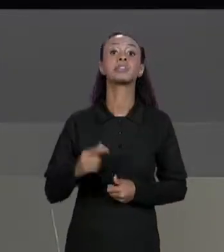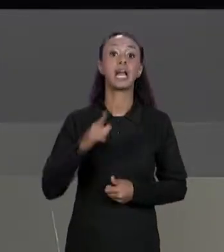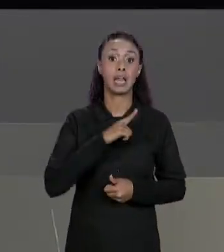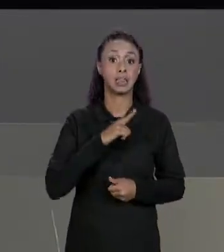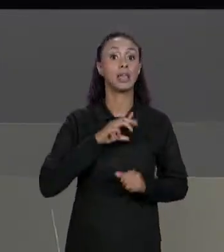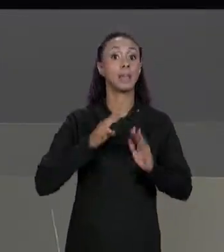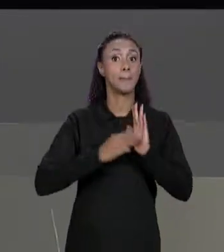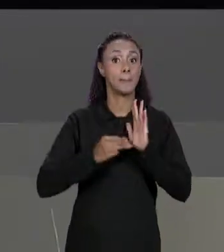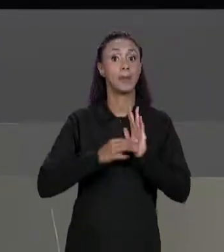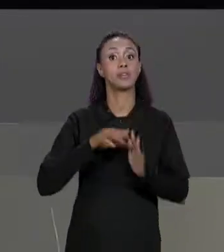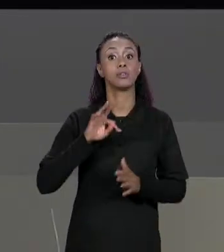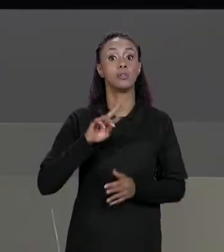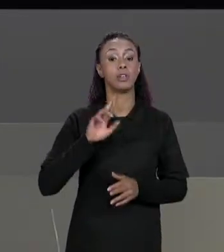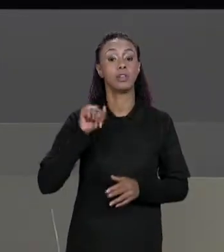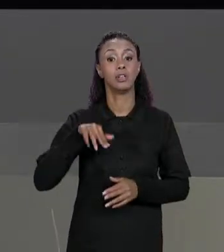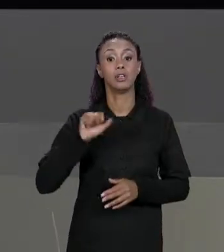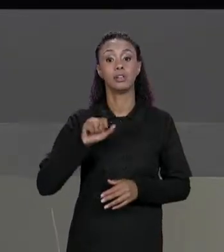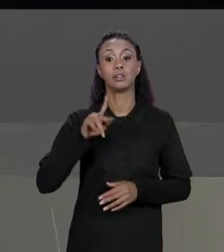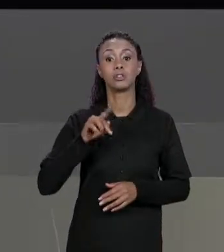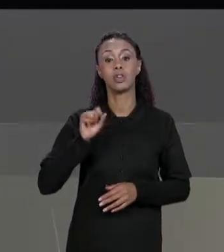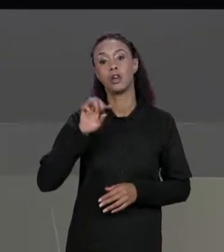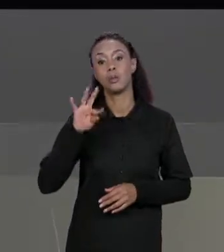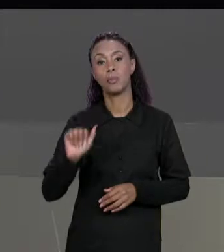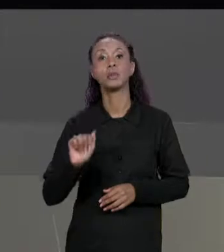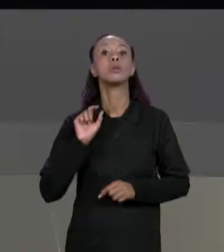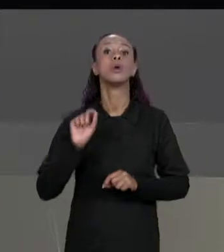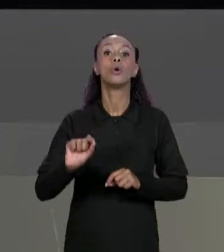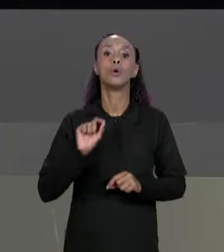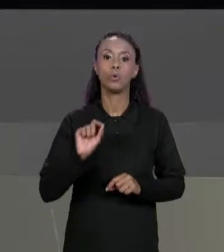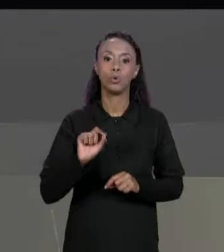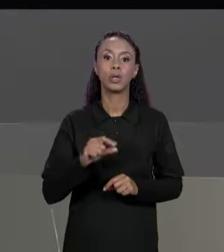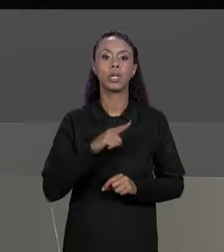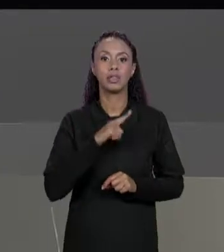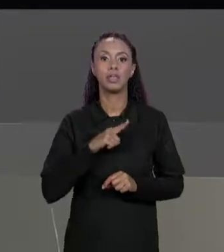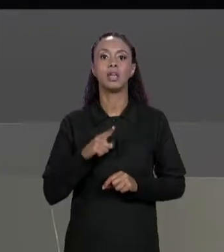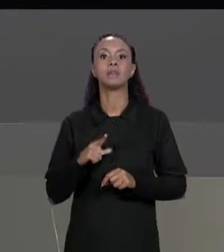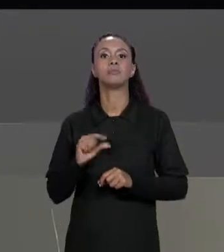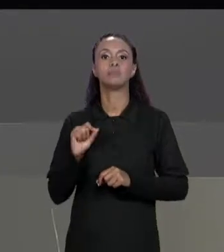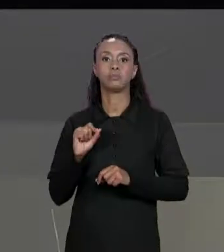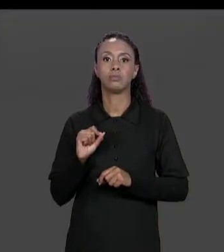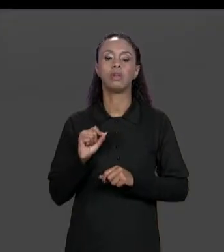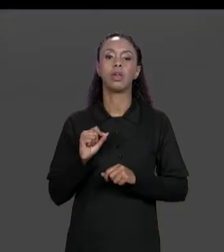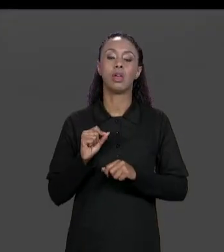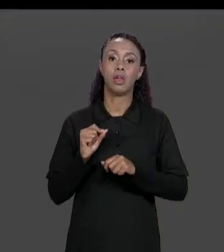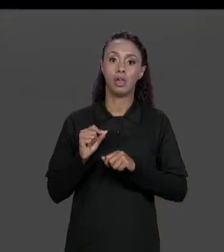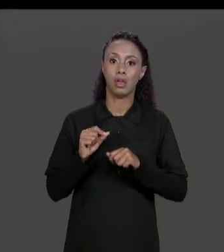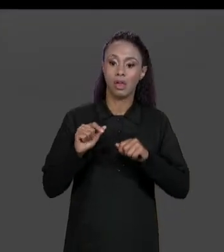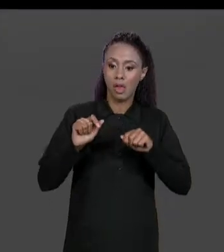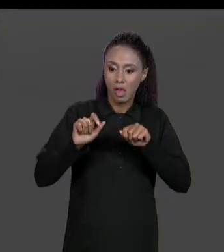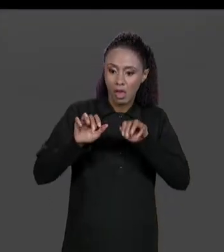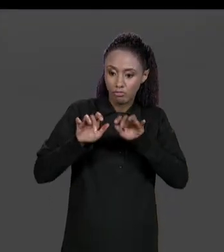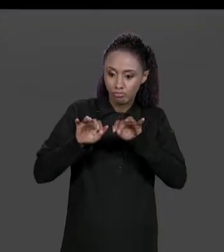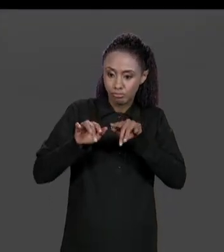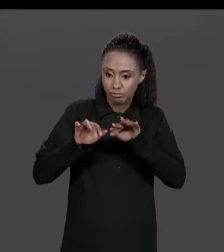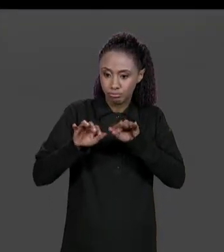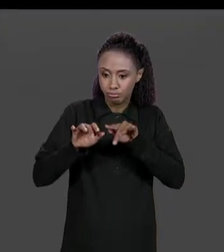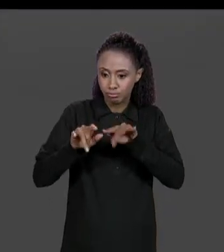MATRIZ DE ENTRADA E FORNECE UMA MATRIZ COMO RESPOSTA E A GENTE VAI CRIAR ESSA MATRIZ QUE VAI SER TRANSPOSTA AQUI